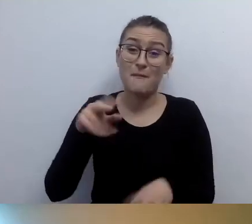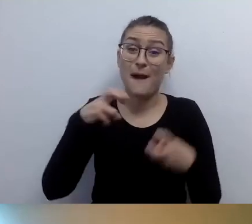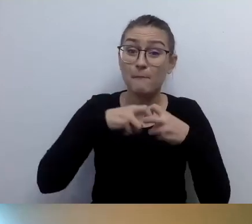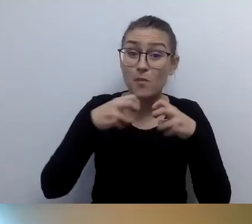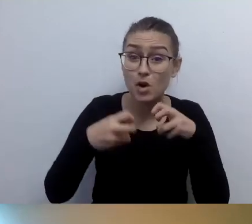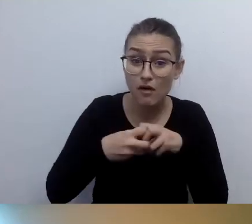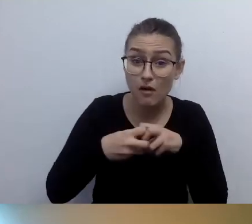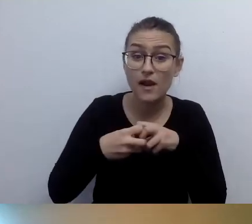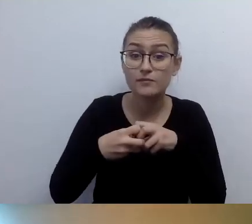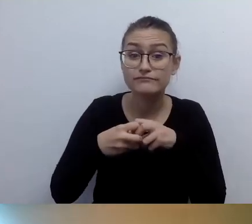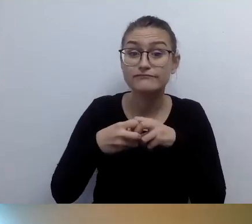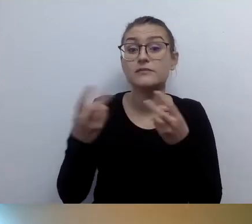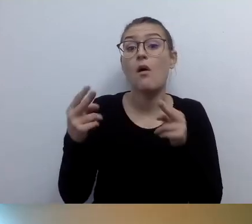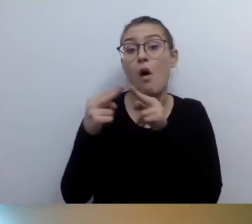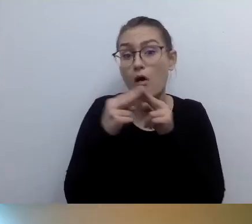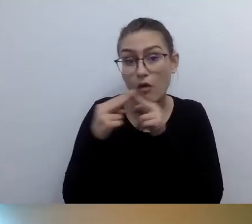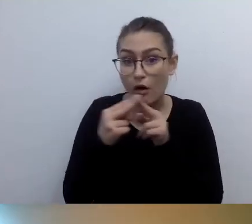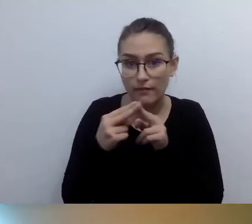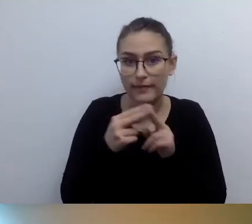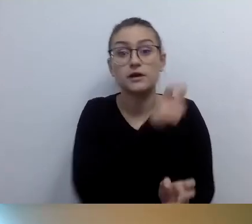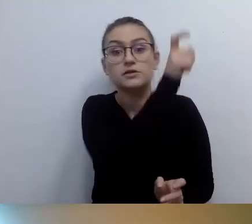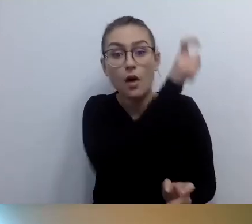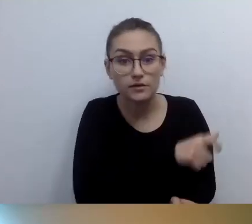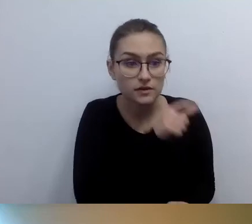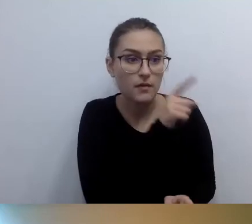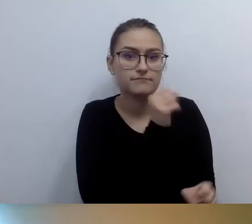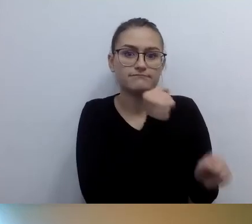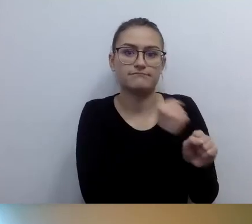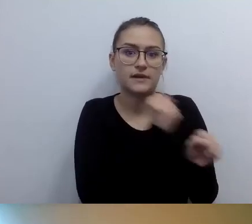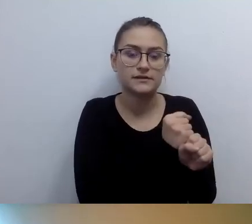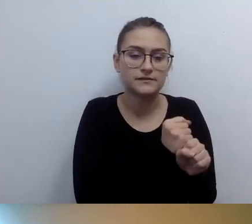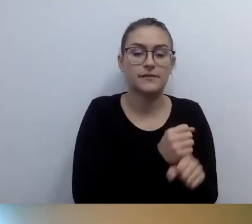Podajemy imię i nazwisko, mail, telefon.